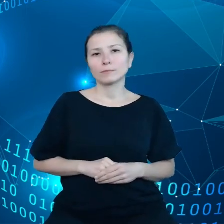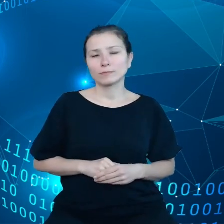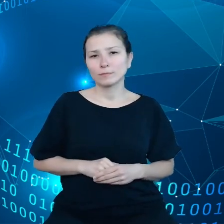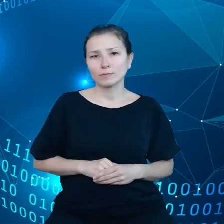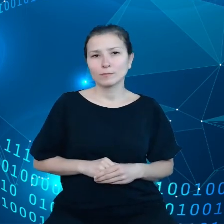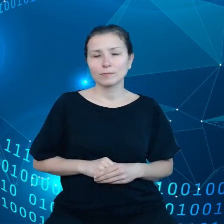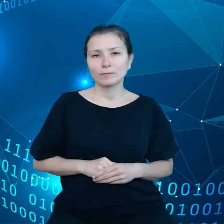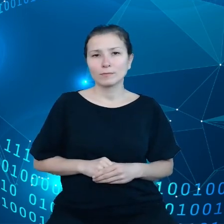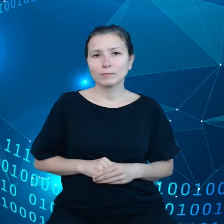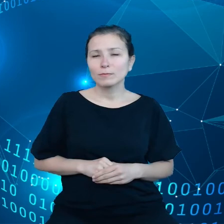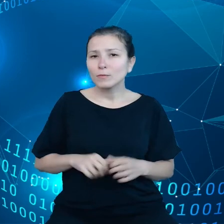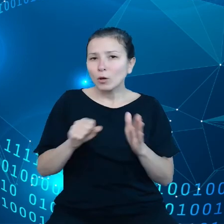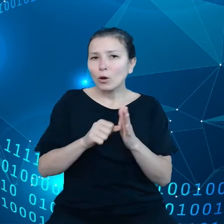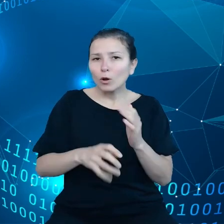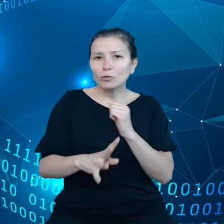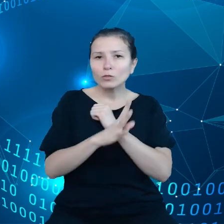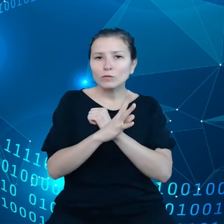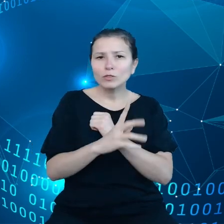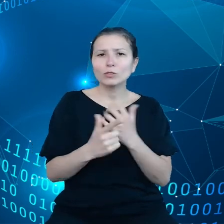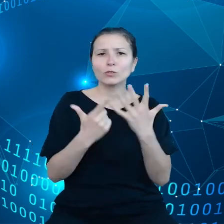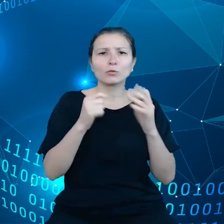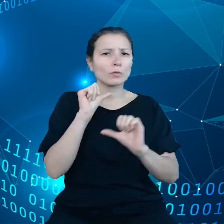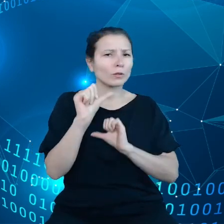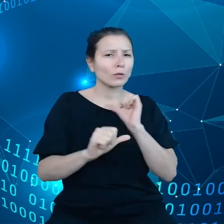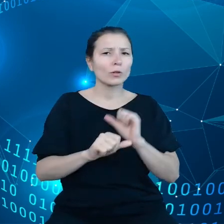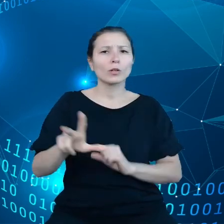Od '97 roku 37 tysięcy ludzi straciło życie na skutek